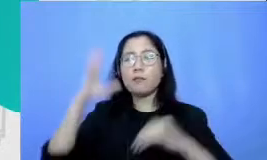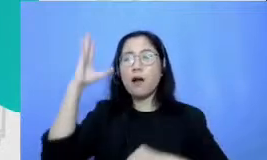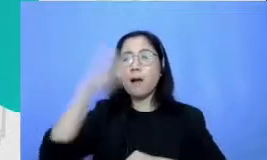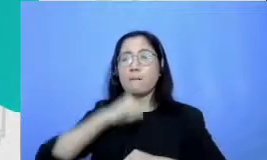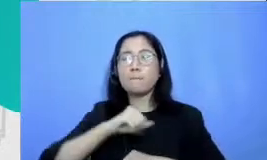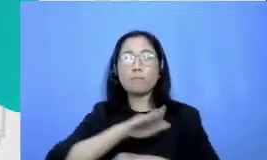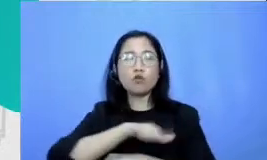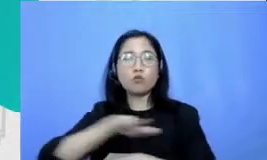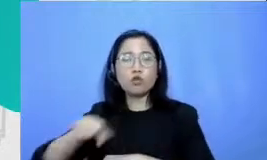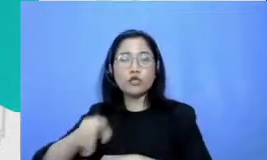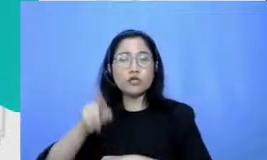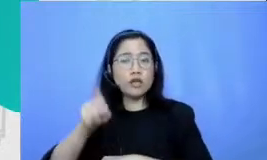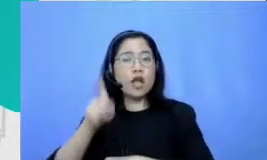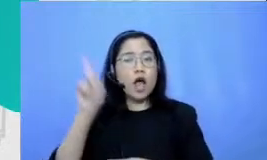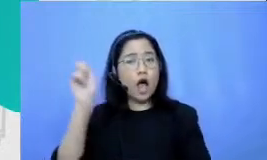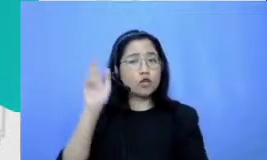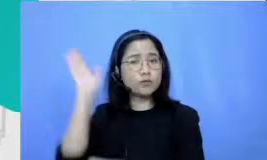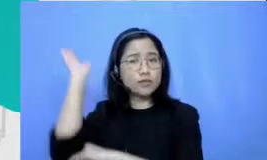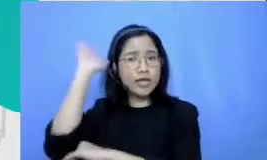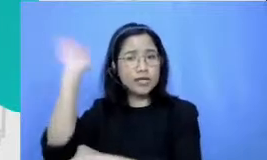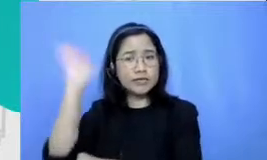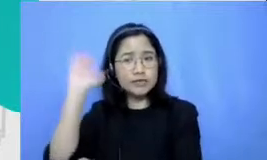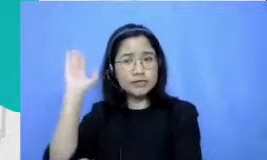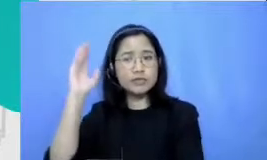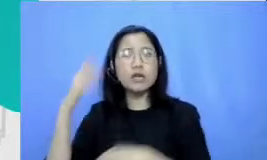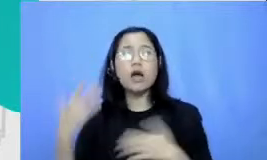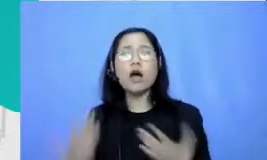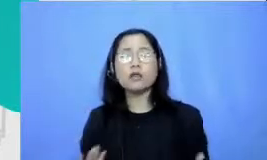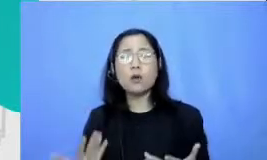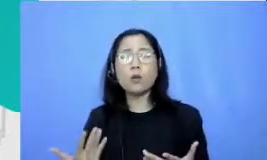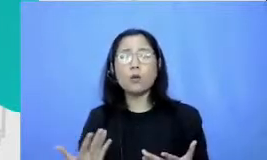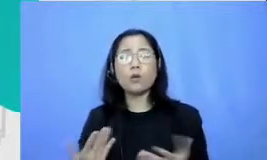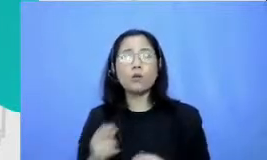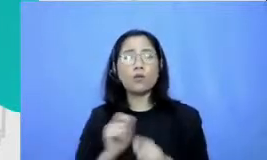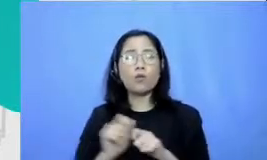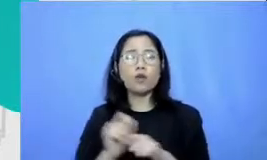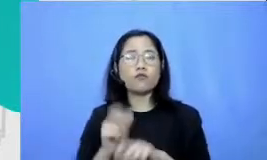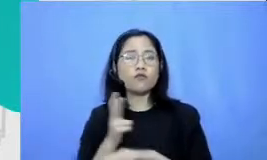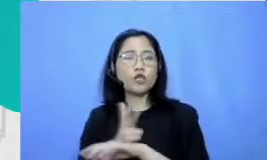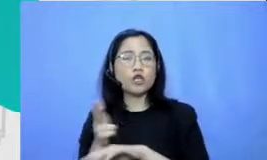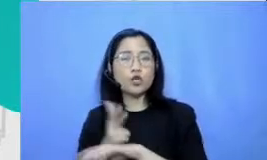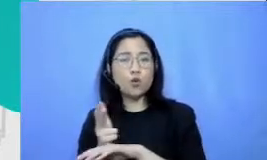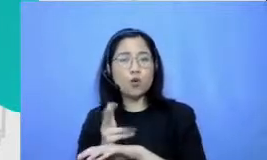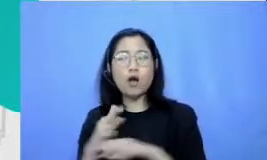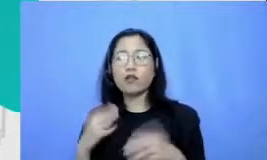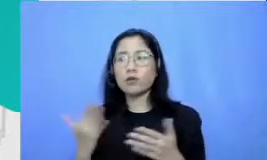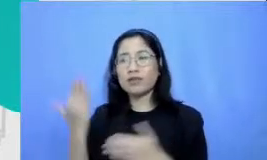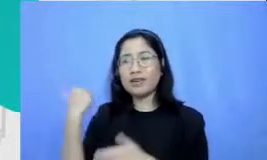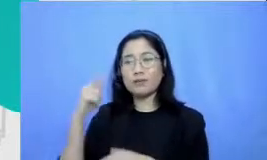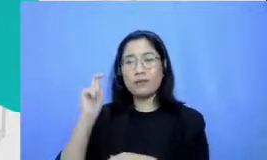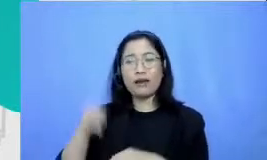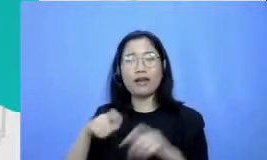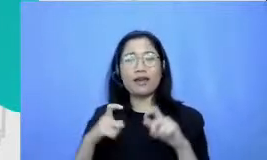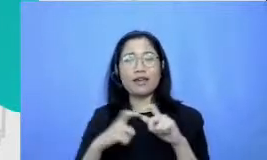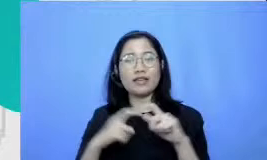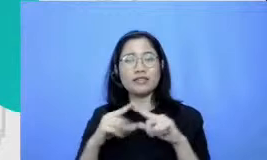Apakah dia harus membuat video Apakah kalau tadi pakai kerangka Semar yang di definition mereka